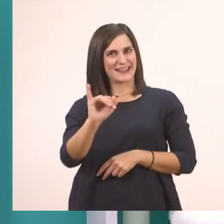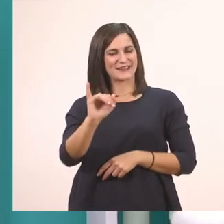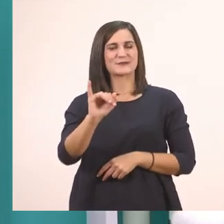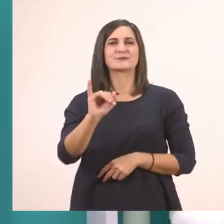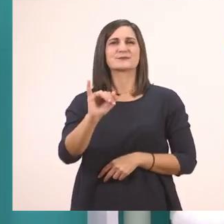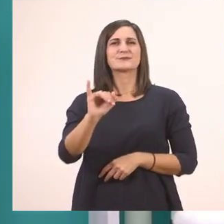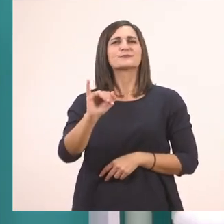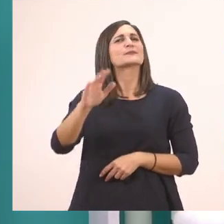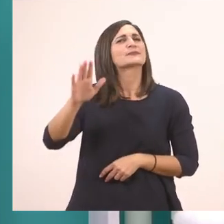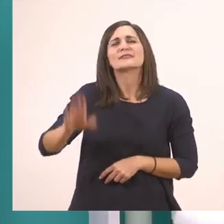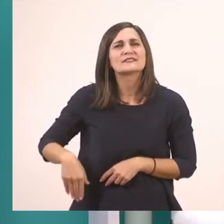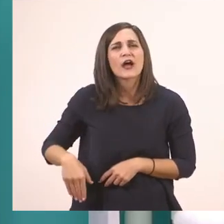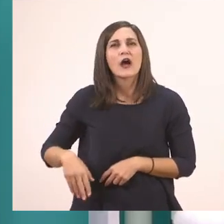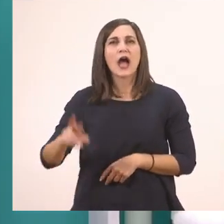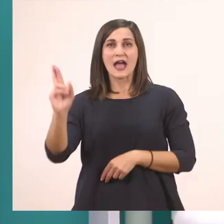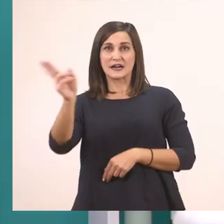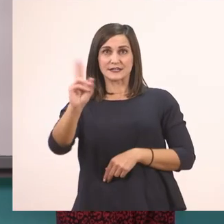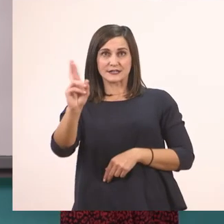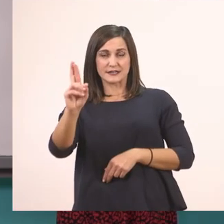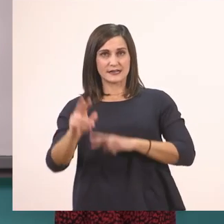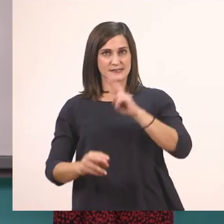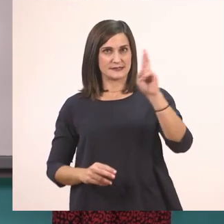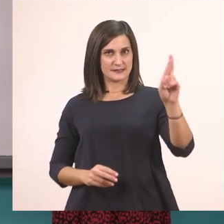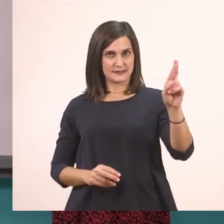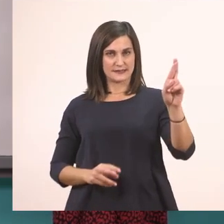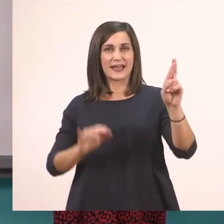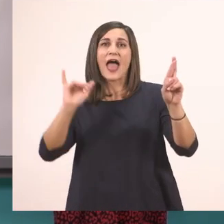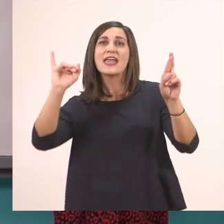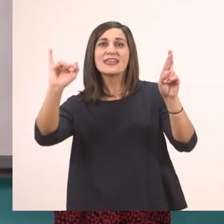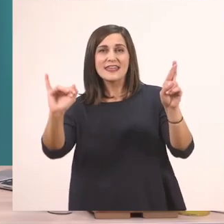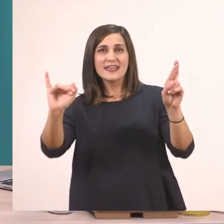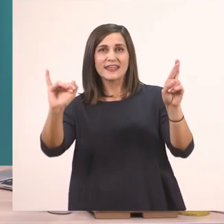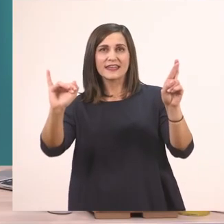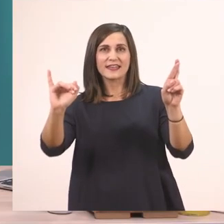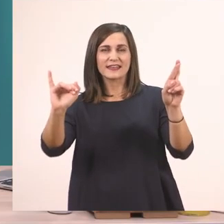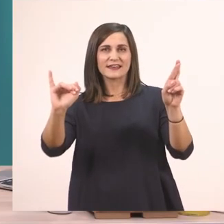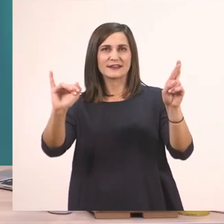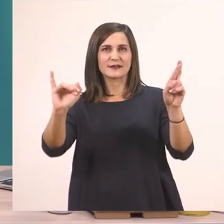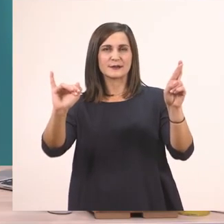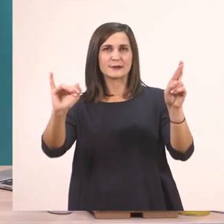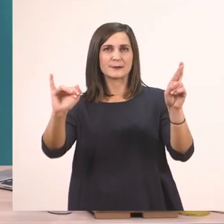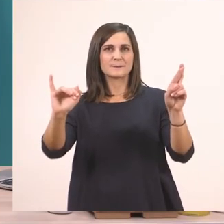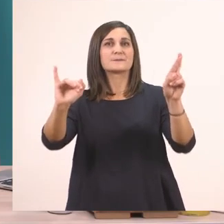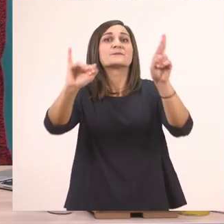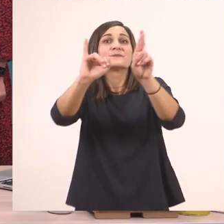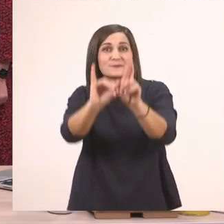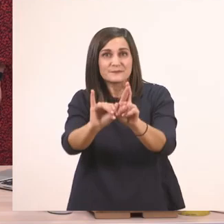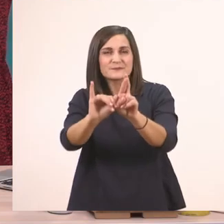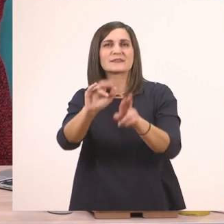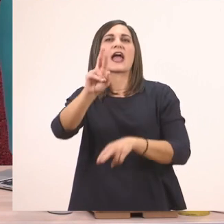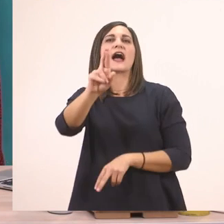Και τέλος ρ + ι --> ρι.